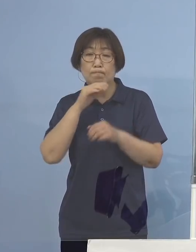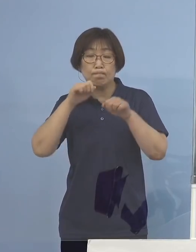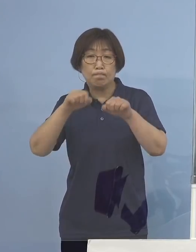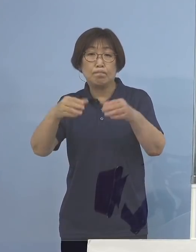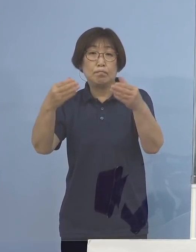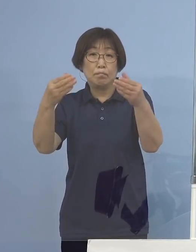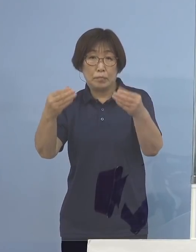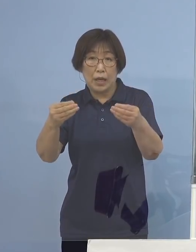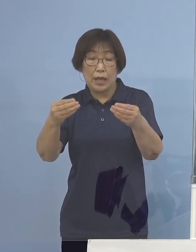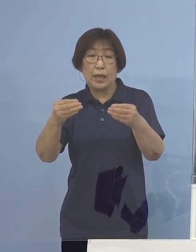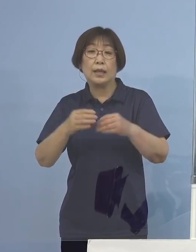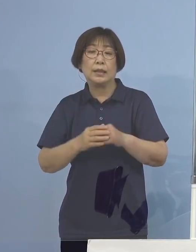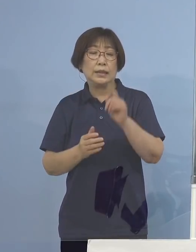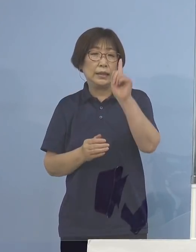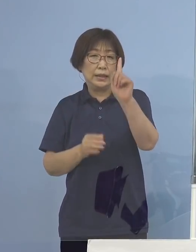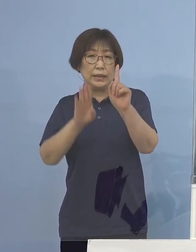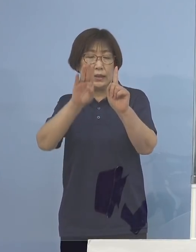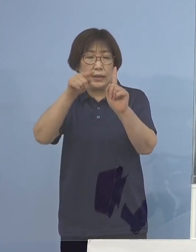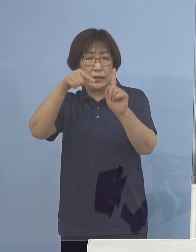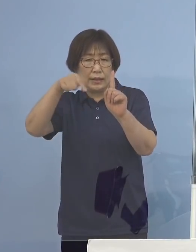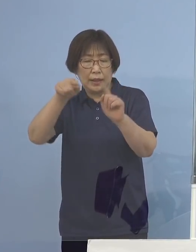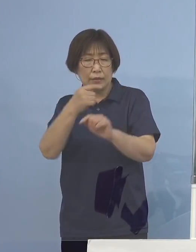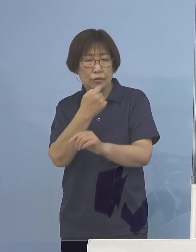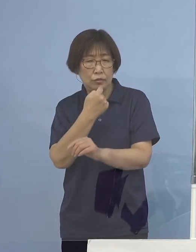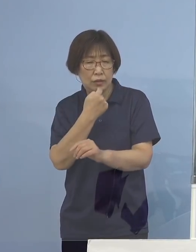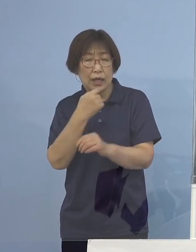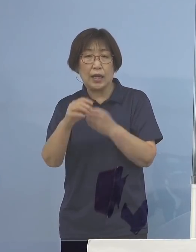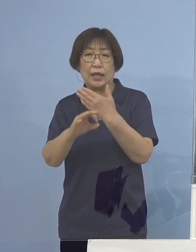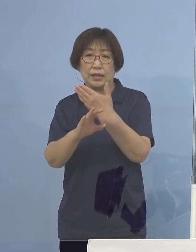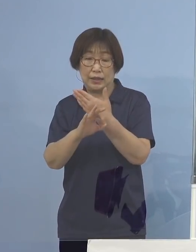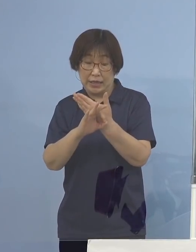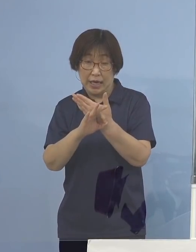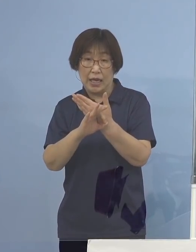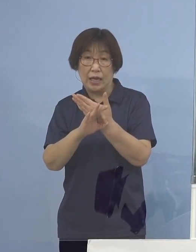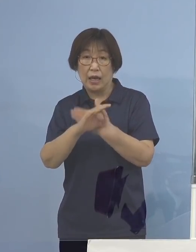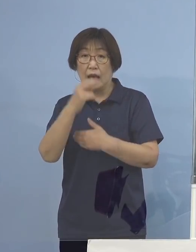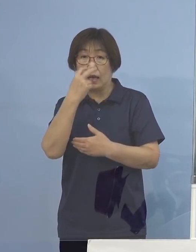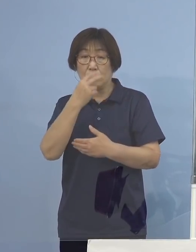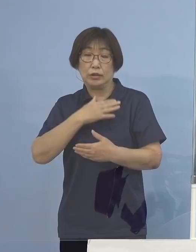1件の疑い事例が確認されました